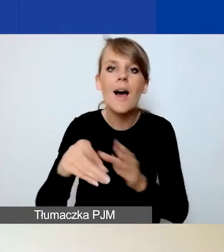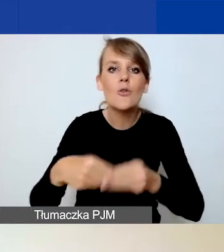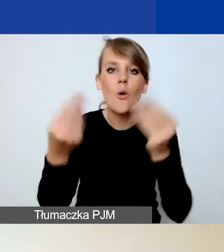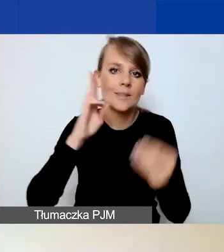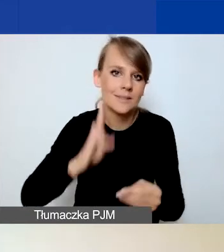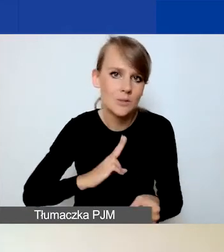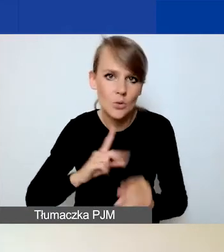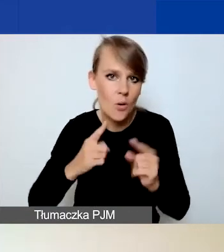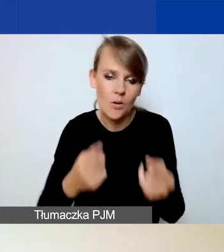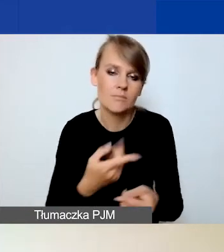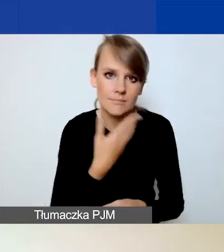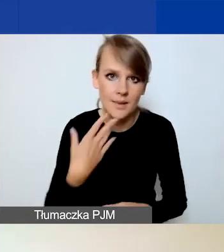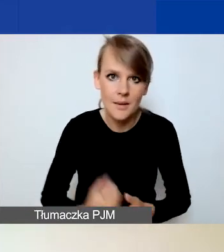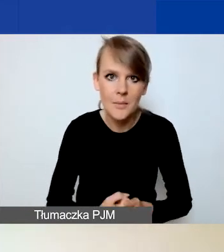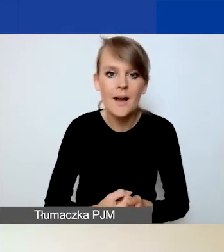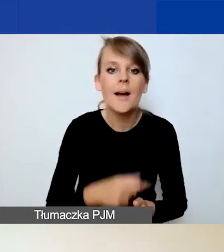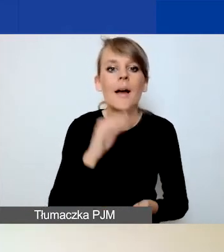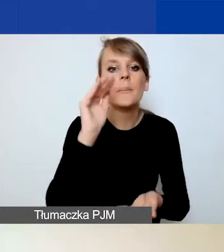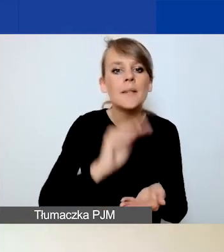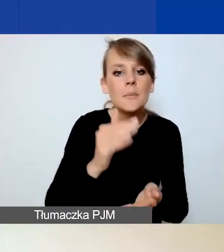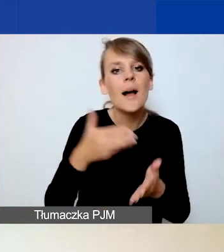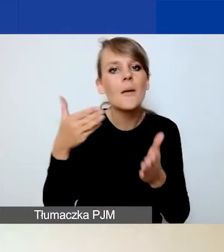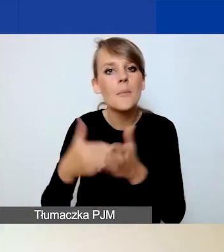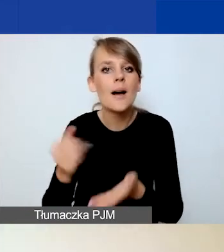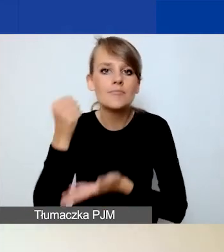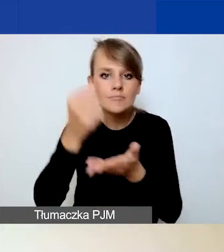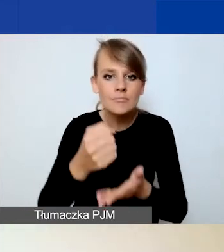Minimalna i maksymalna kwota grantu to odpowiednio 6000 i 15 000 euro,